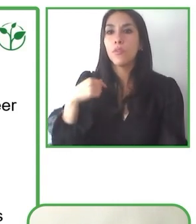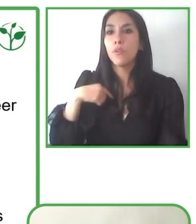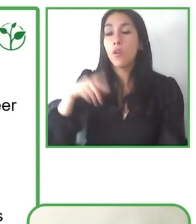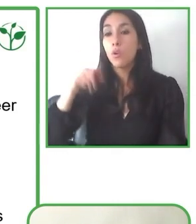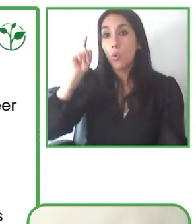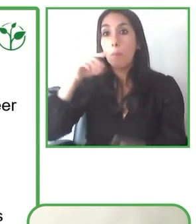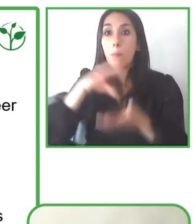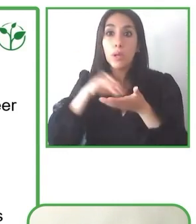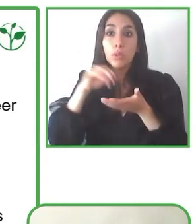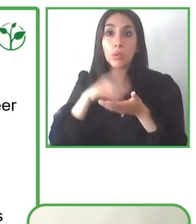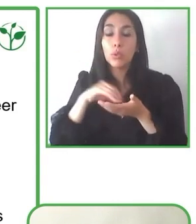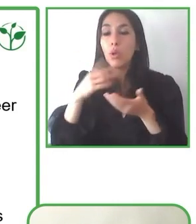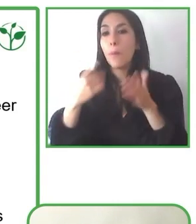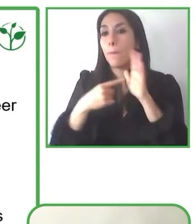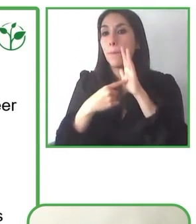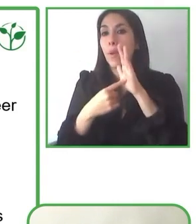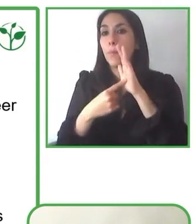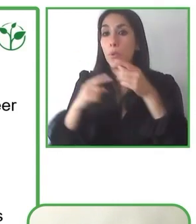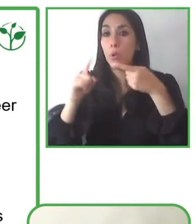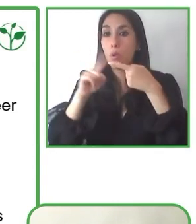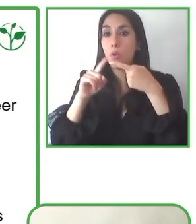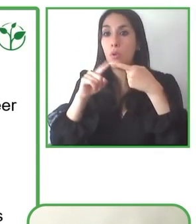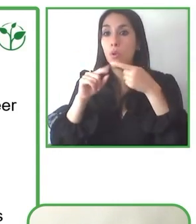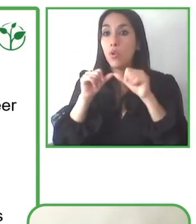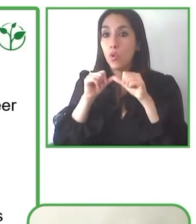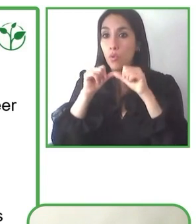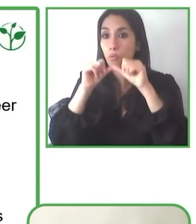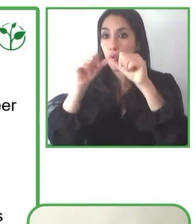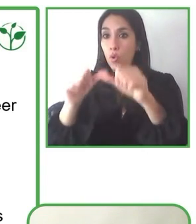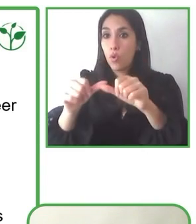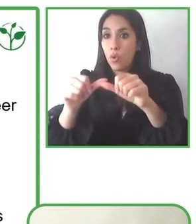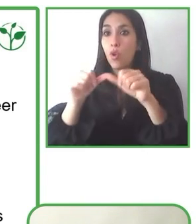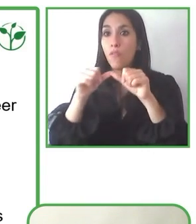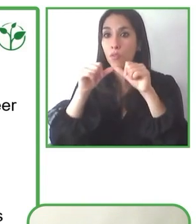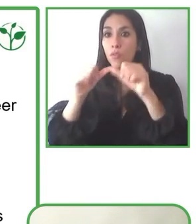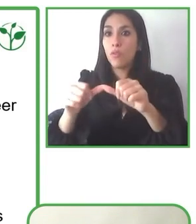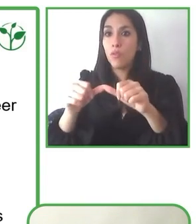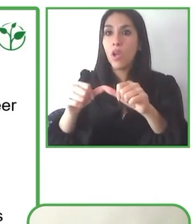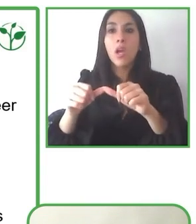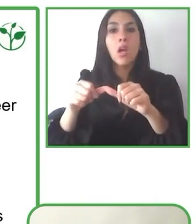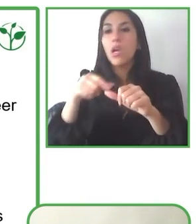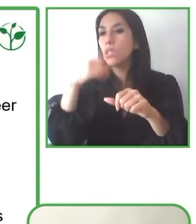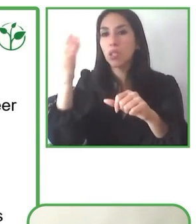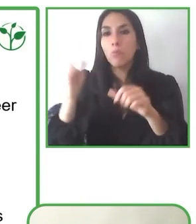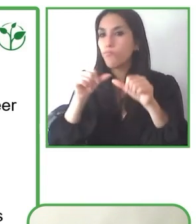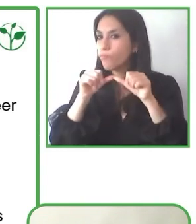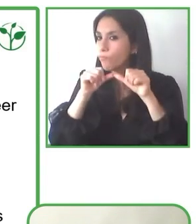Corporación Nacional Forestal, con SERNATUR, haciendo evaluaciones de rutas turísticas y